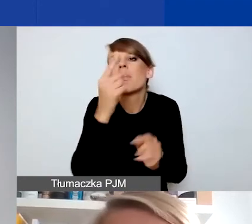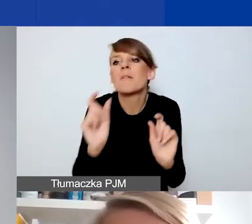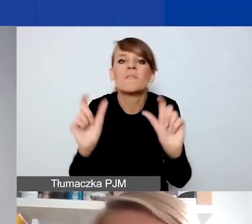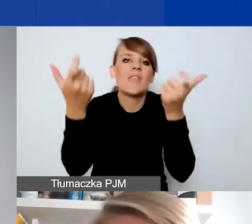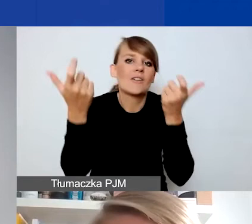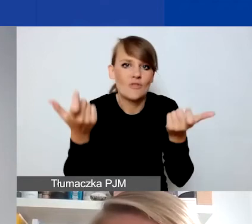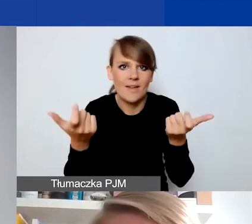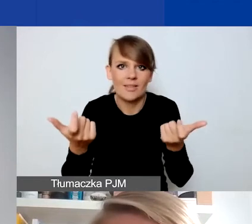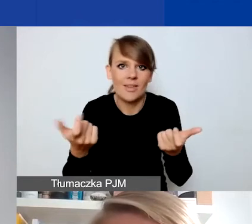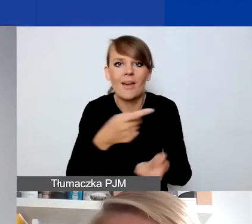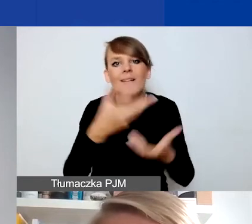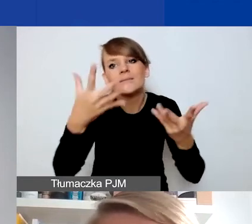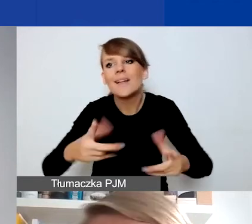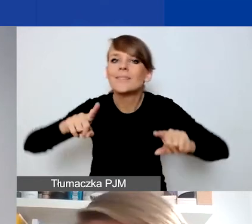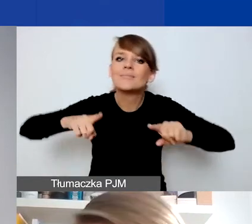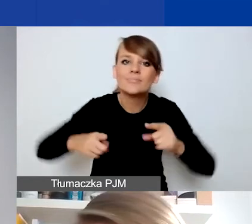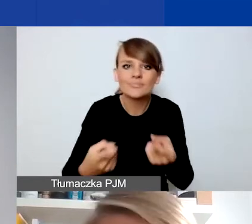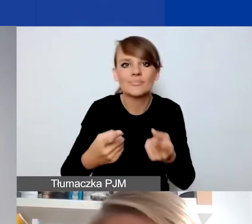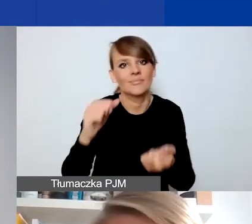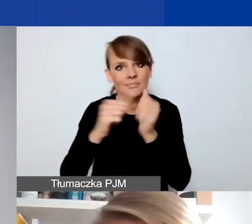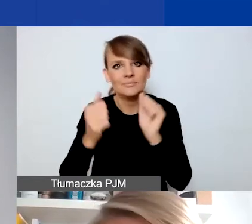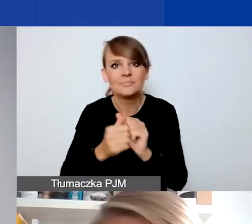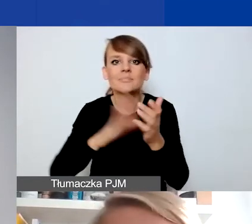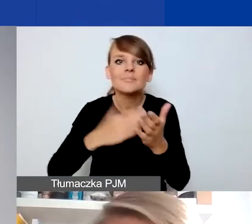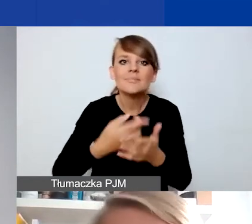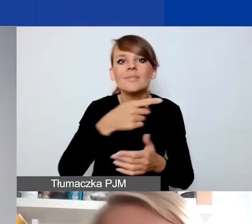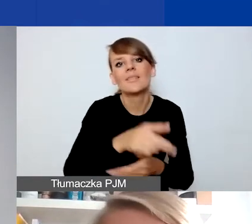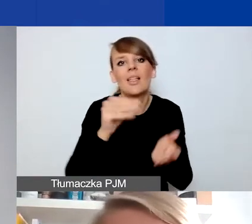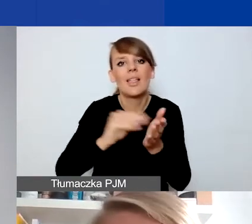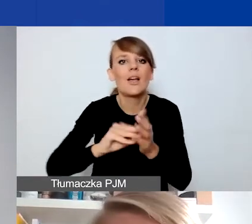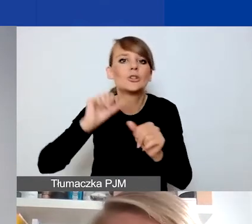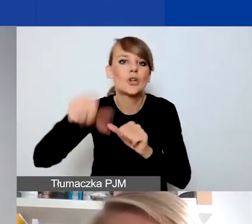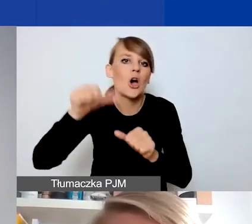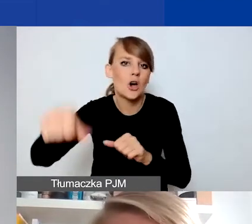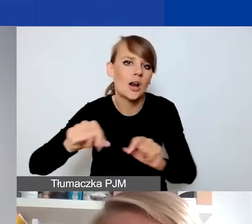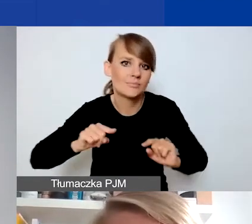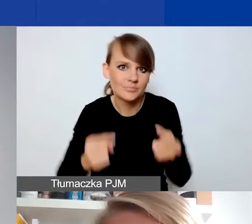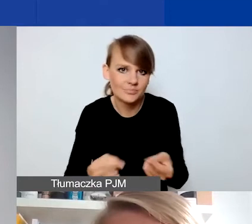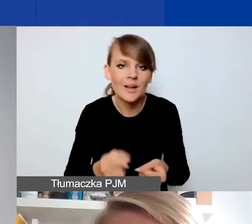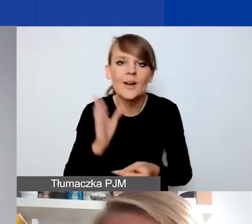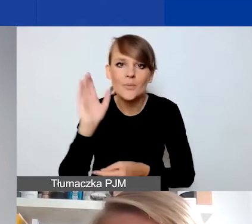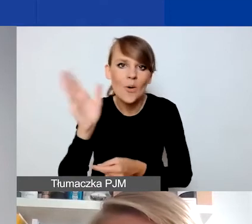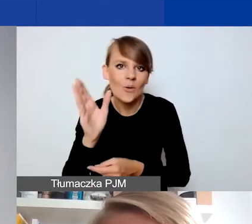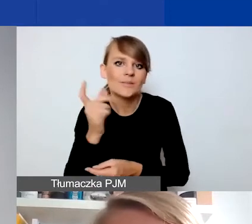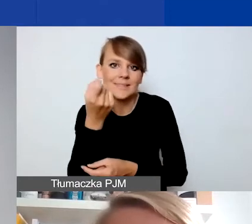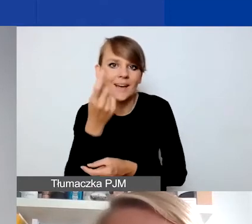które chcecie zorganizować albo organizujecie np. co roku. Opowiem o tym szczegółowo za chwilkę na przykładach,